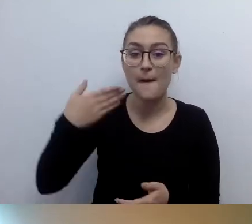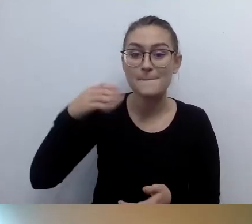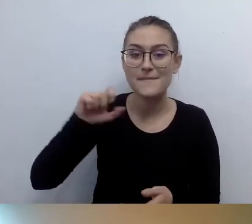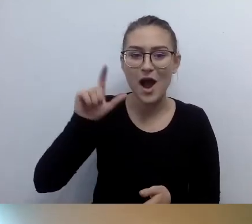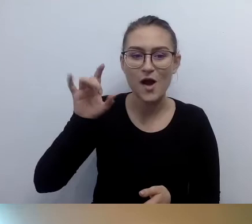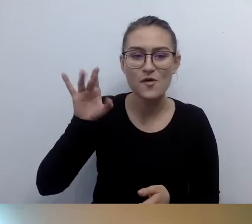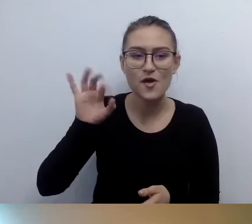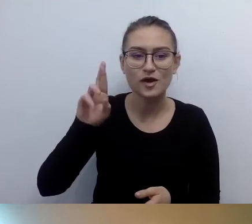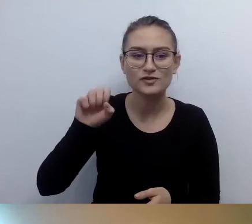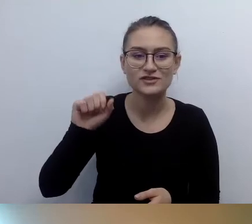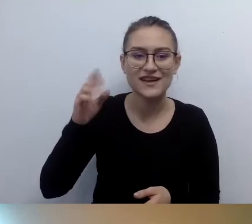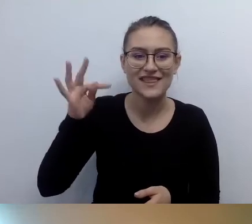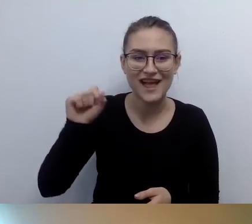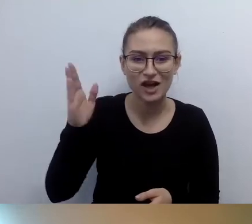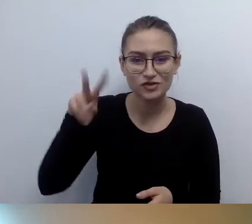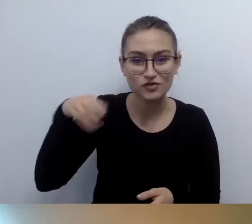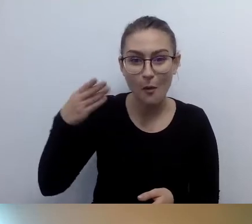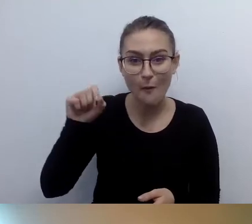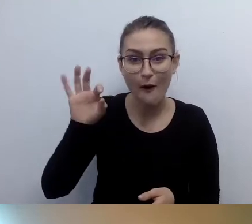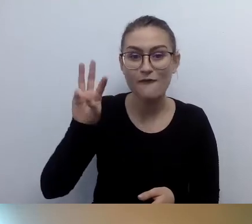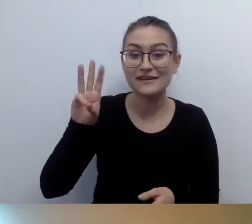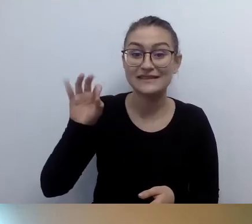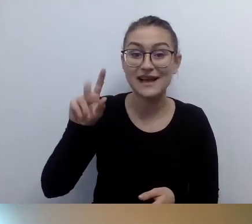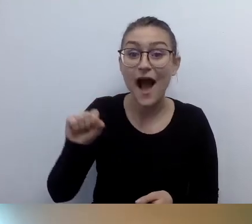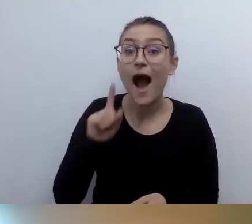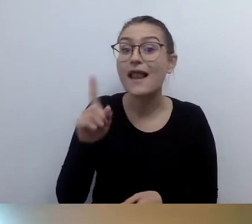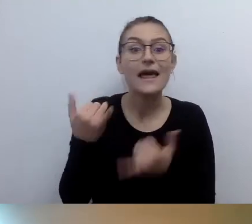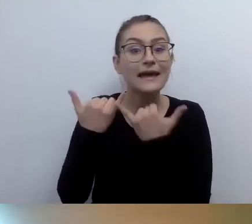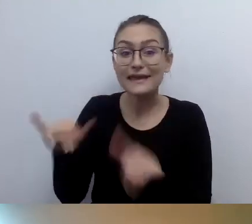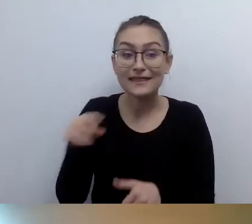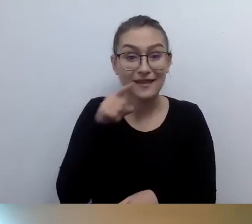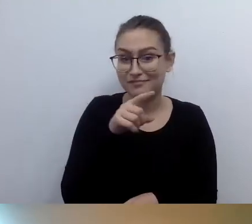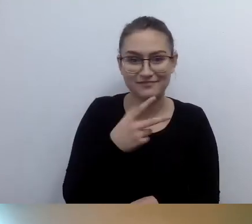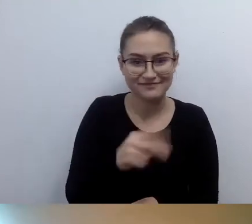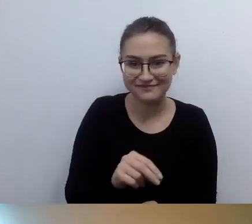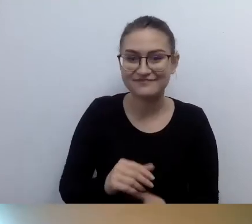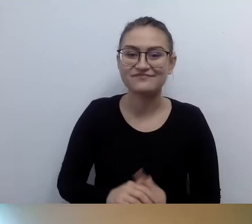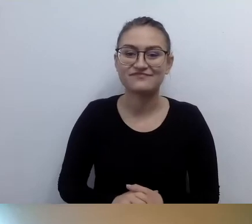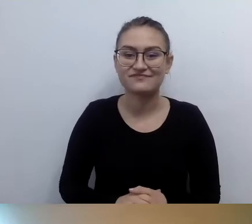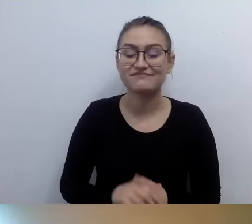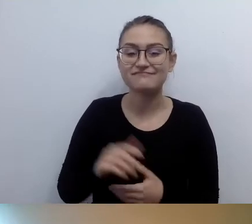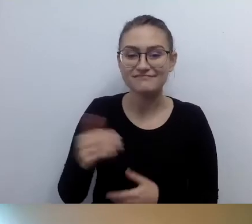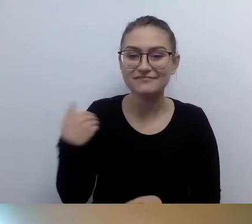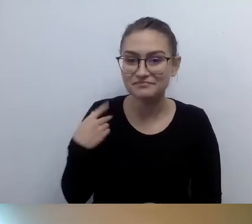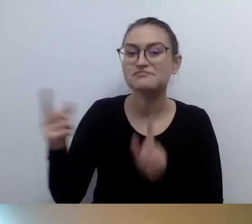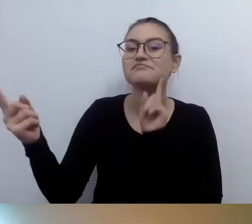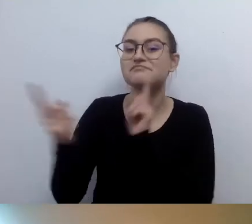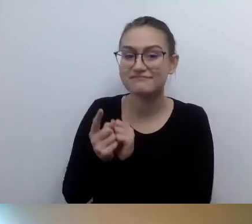ale nie jest Małgorzatą Szumowską, z którą dziś rozmawiam, tylko reżyserką. Kiedyś mieliśmy spotkanie z nią. Jedna z osób niewidomych wstała i zapytała: